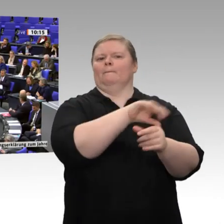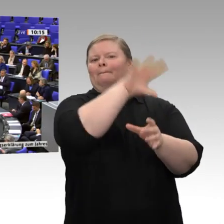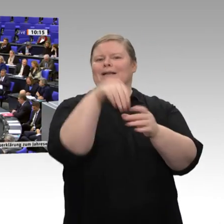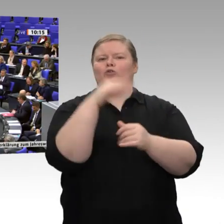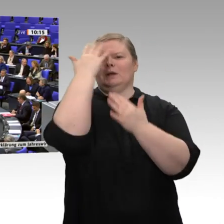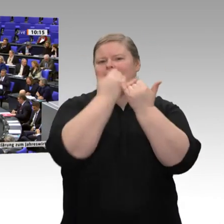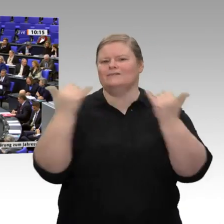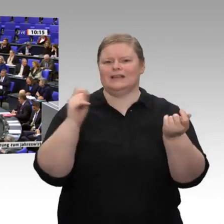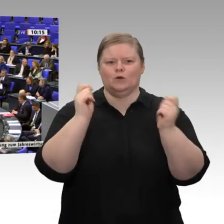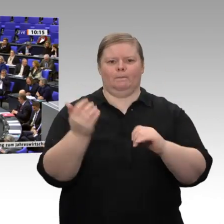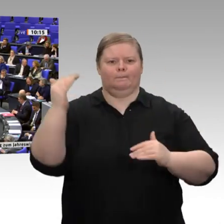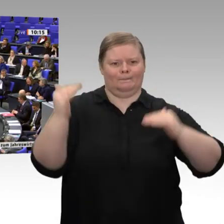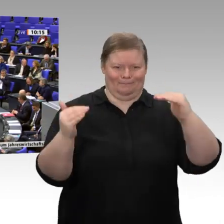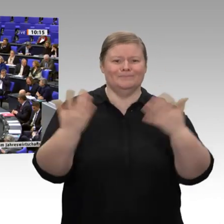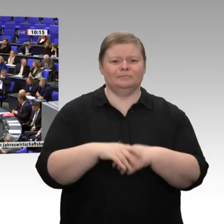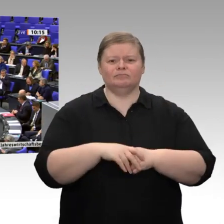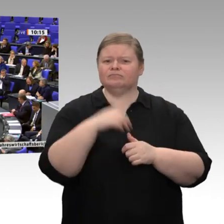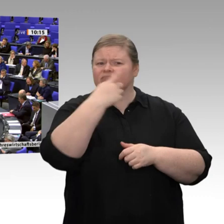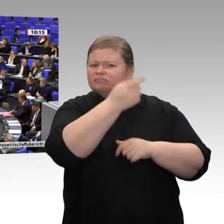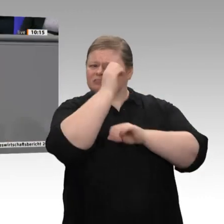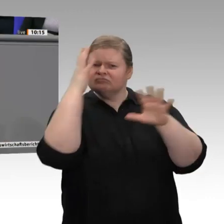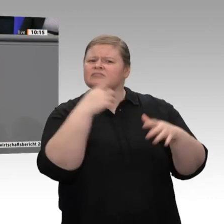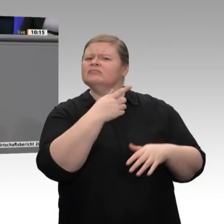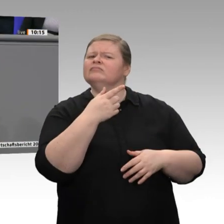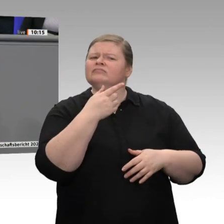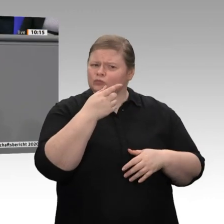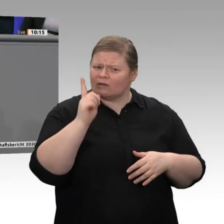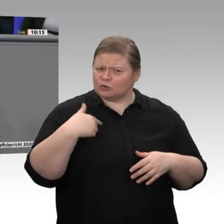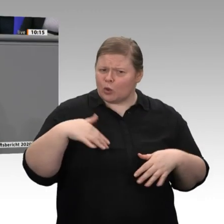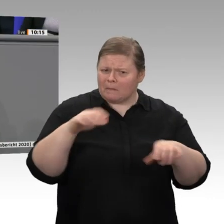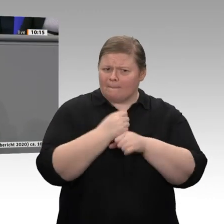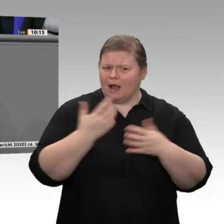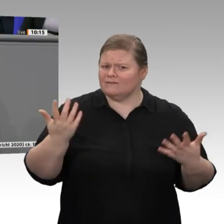müssen wir nicht bei Adam und Eva anfangen. Es gibt bereits Ansätze, für die wir allerdings